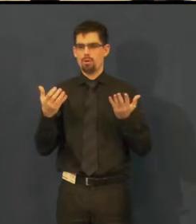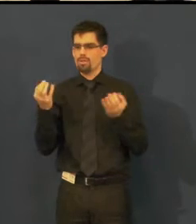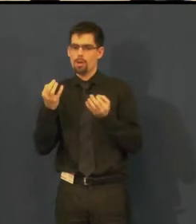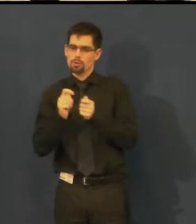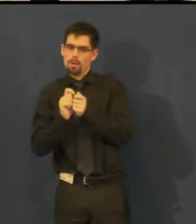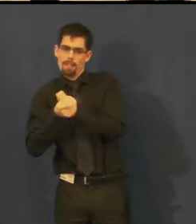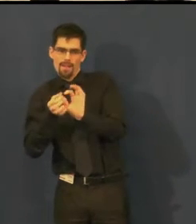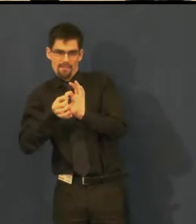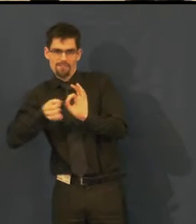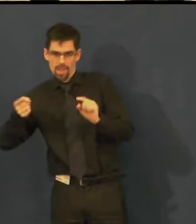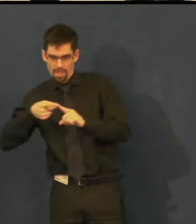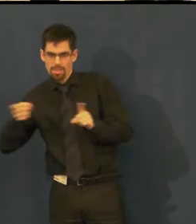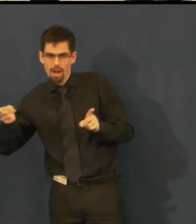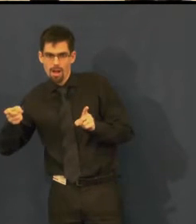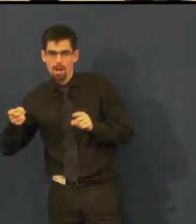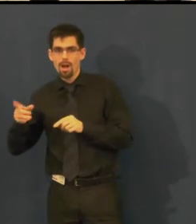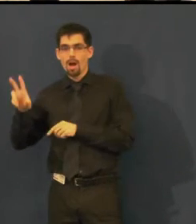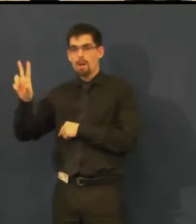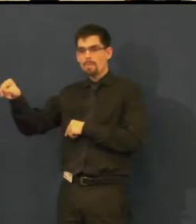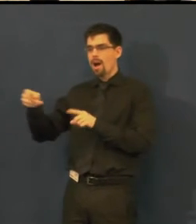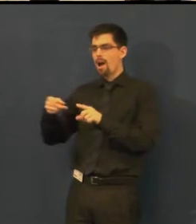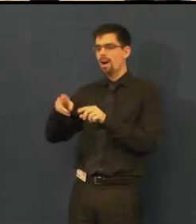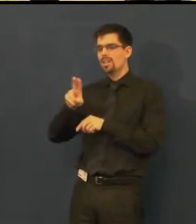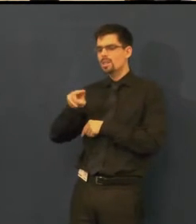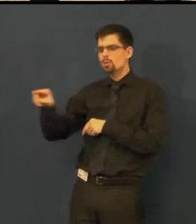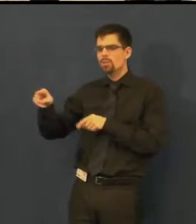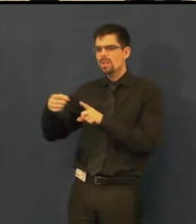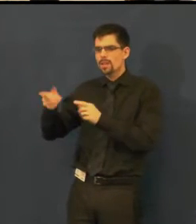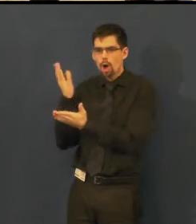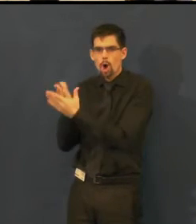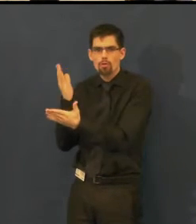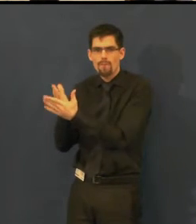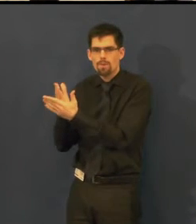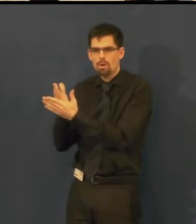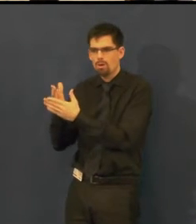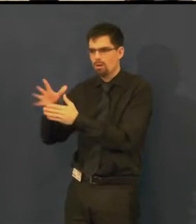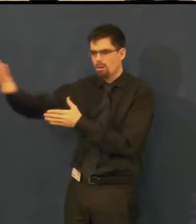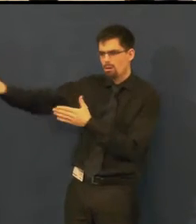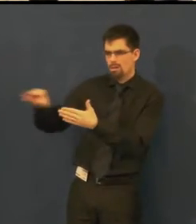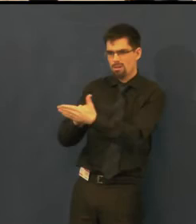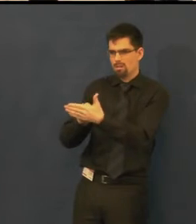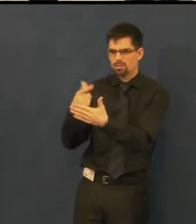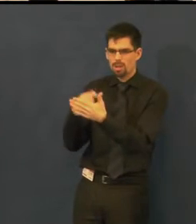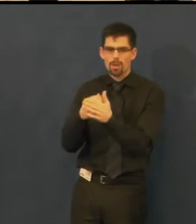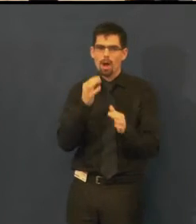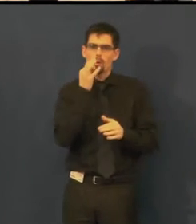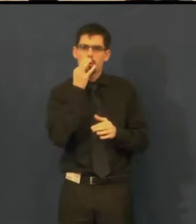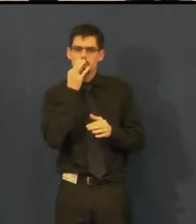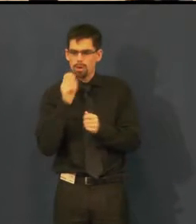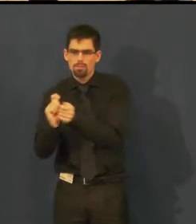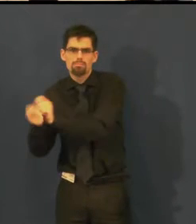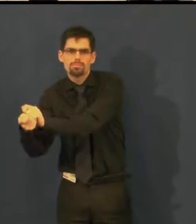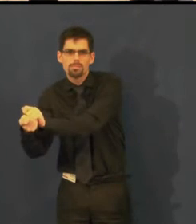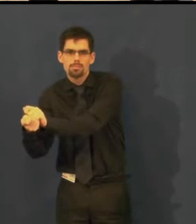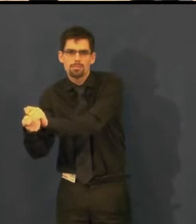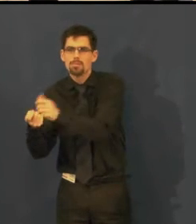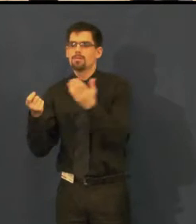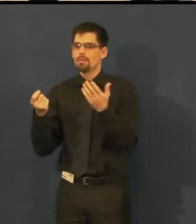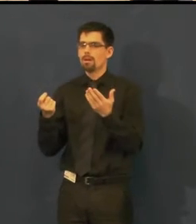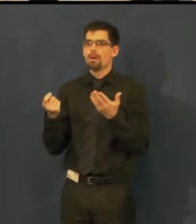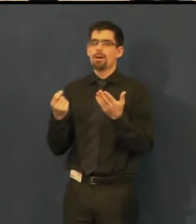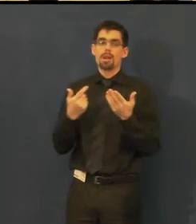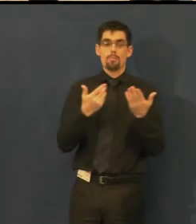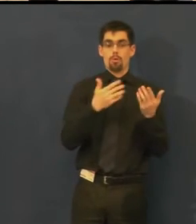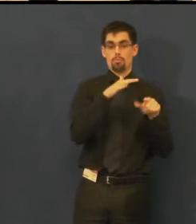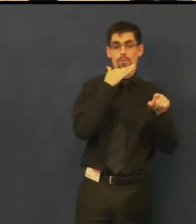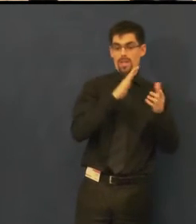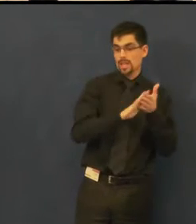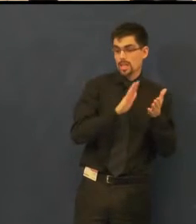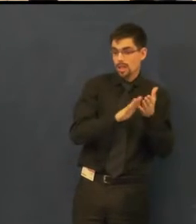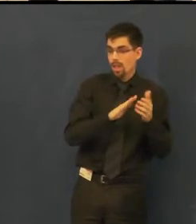a v titulcích je jiné slovo nebo to celé posunou, a osoba, která dbá o to,